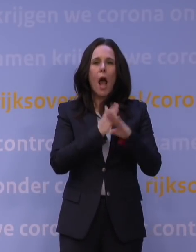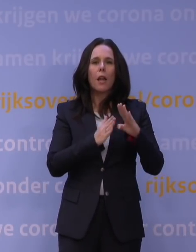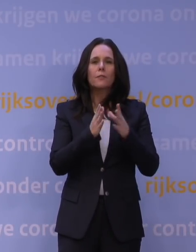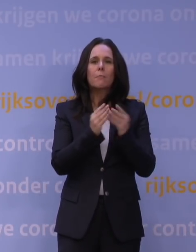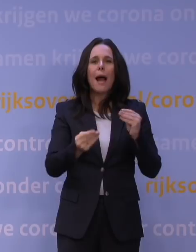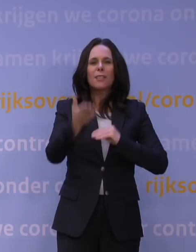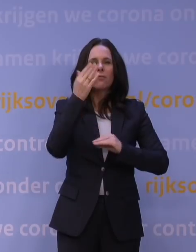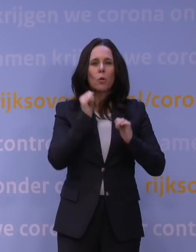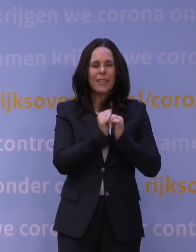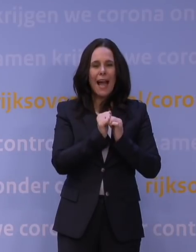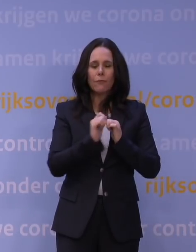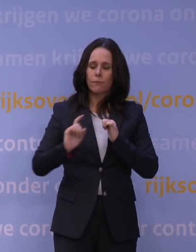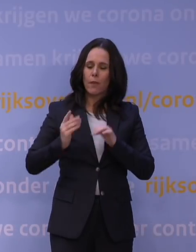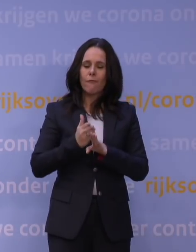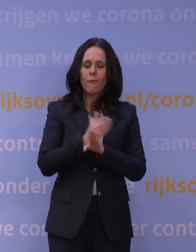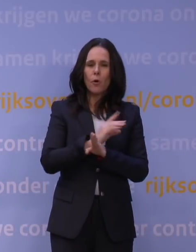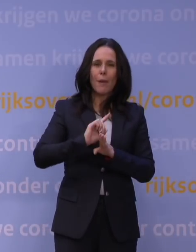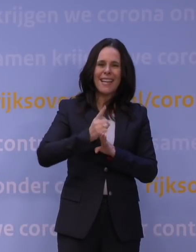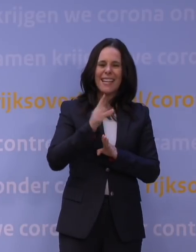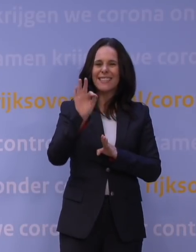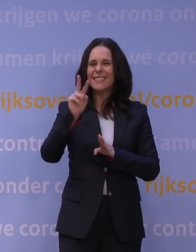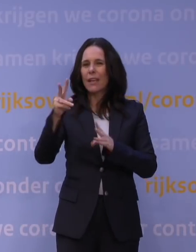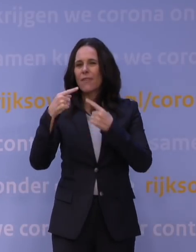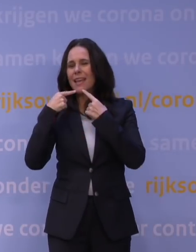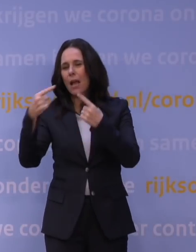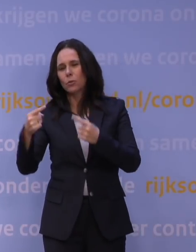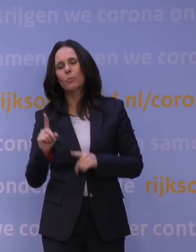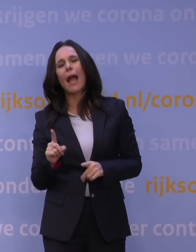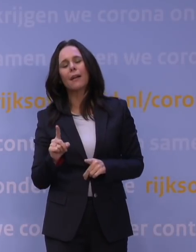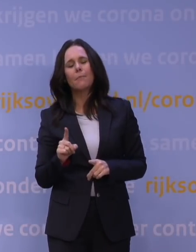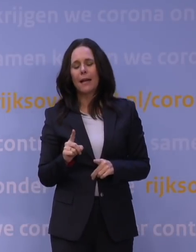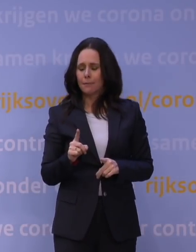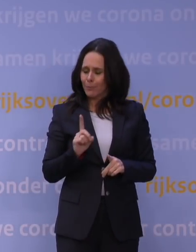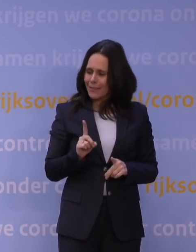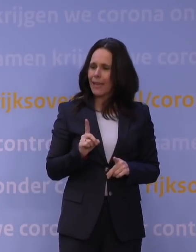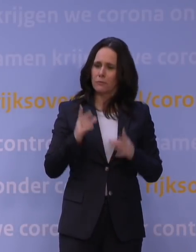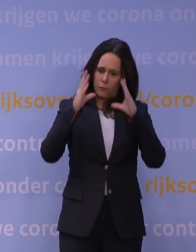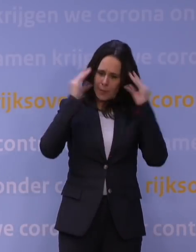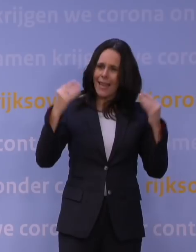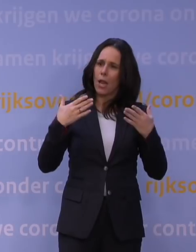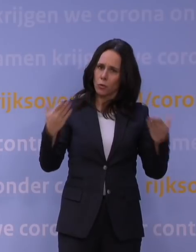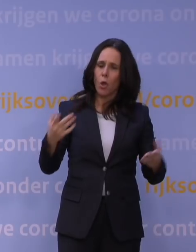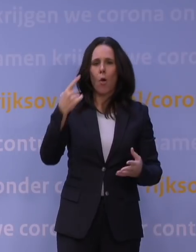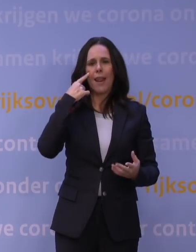en dat is toen een gevleugelde uitspraak geworden, maar het staat ook voor Nederland, dat we naar elkaar omzien. Voor zover er dan toch problemen ontstaan,